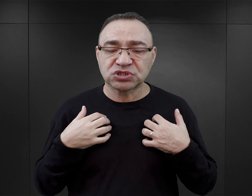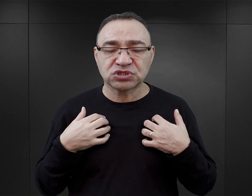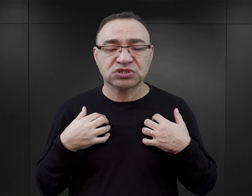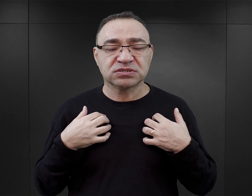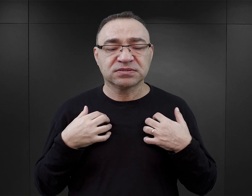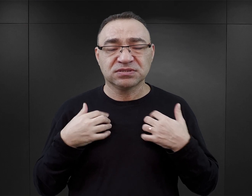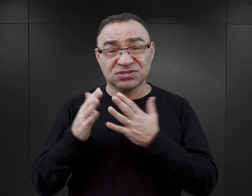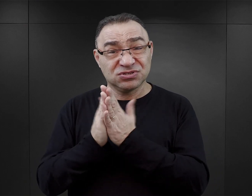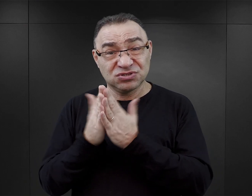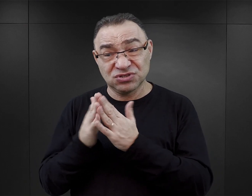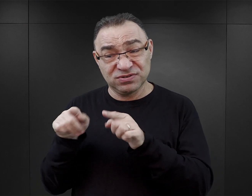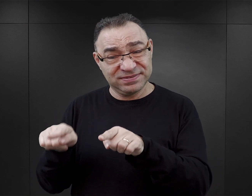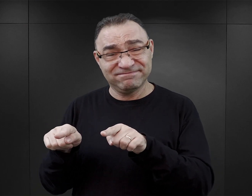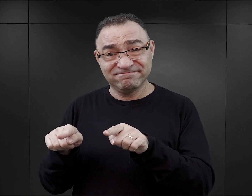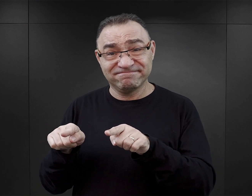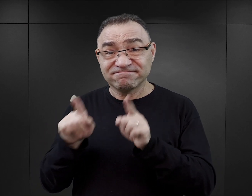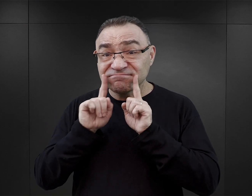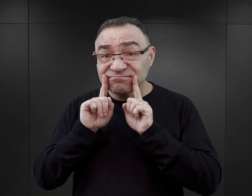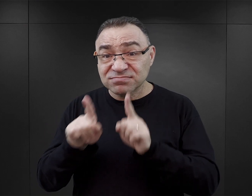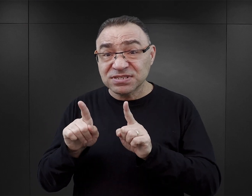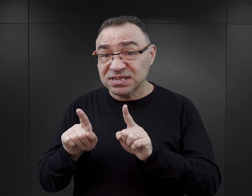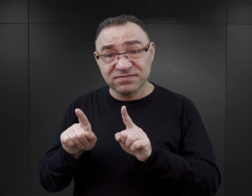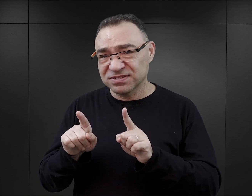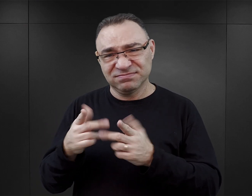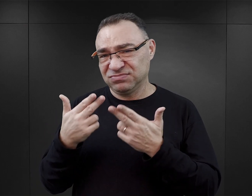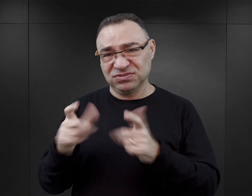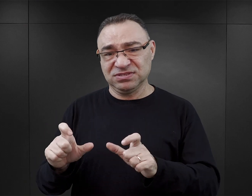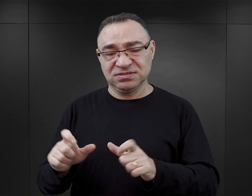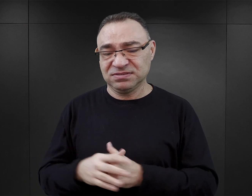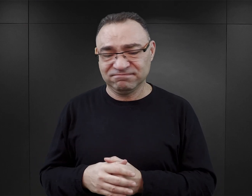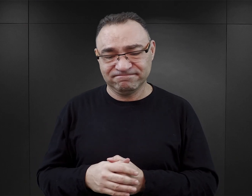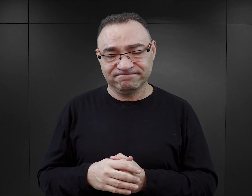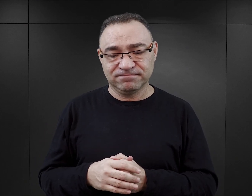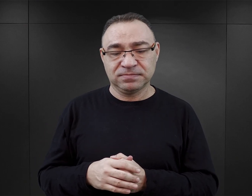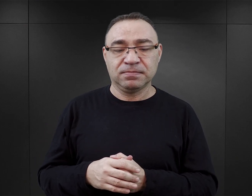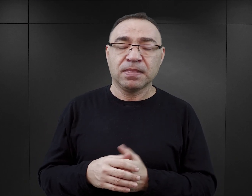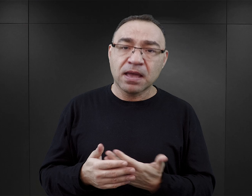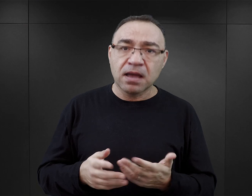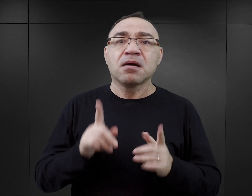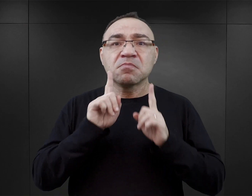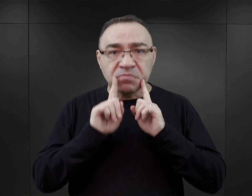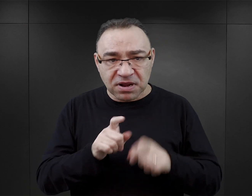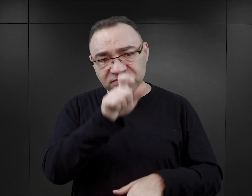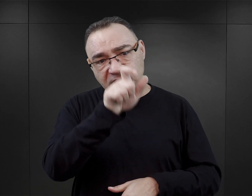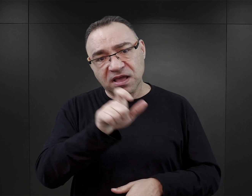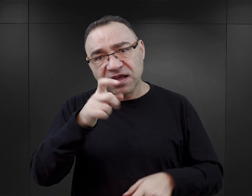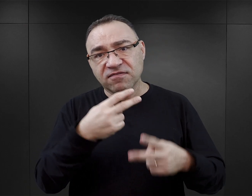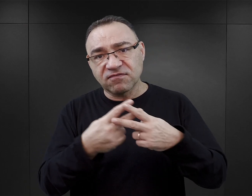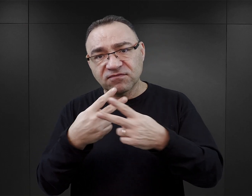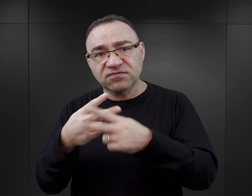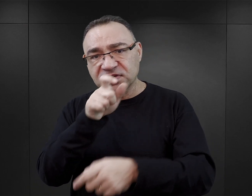Z tych książek, prawdę mówiąc, nie dowiemy się na ten temat prawie niczego. Te książki z jednej strony pokazują więźniów, którzy